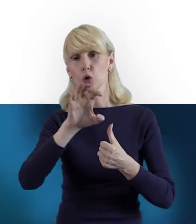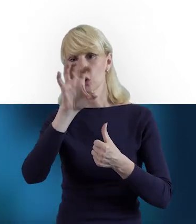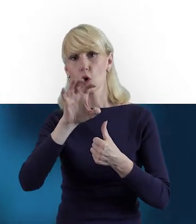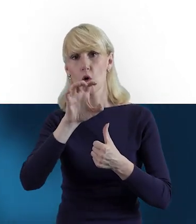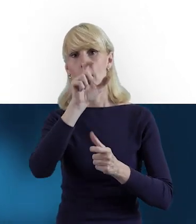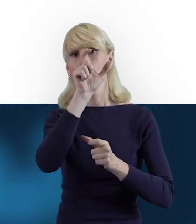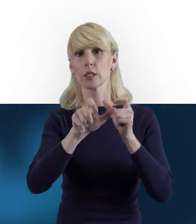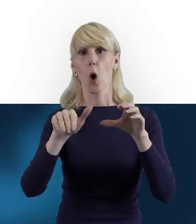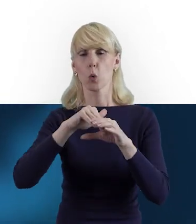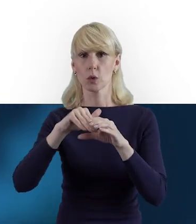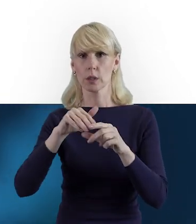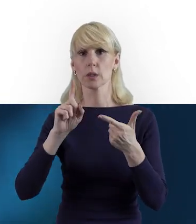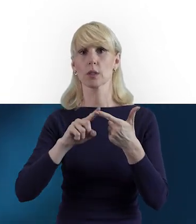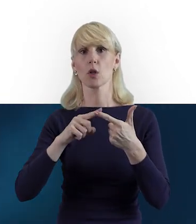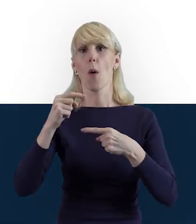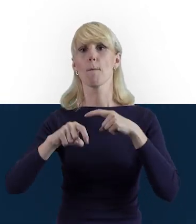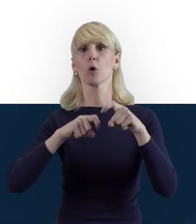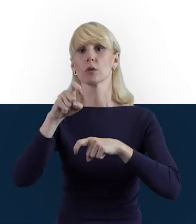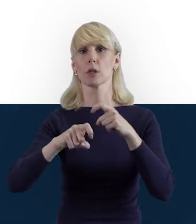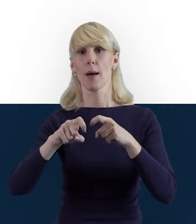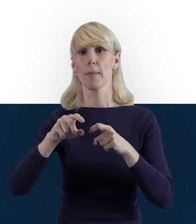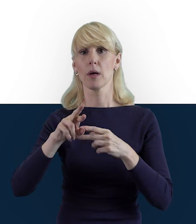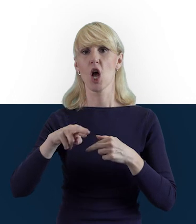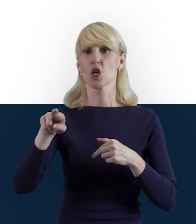do postępu rzeczowego, do postępu finansowego.